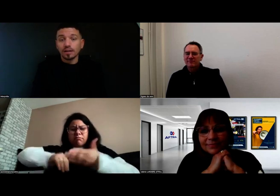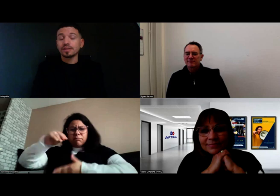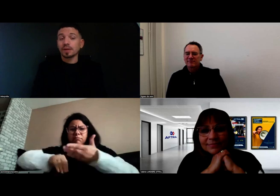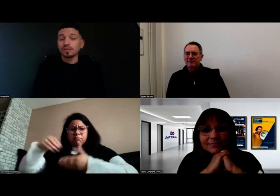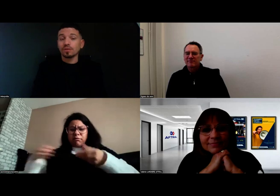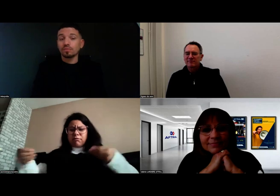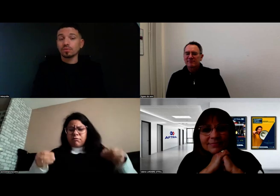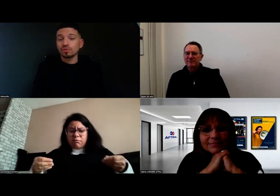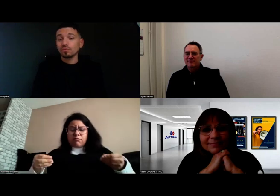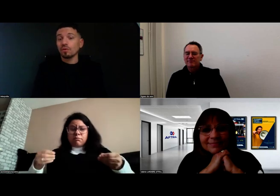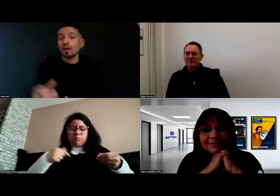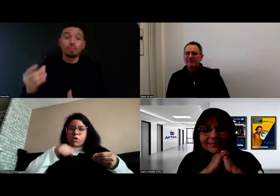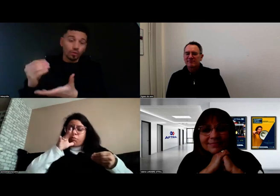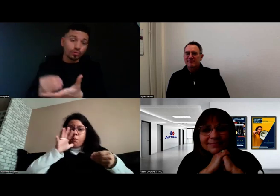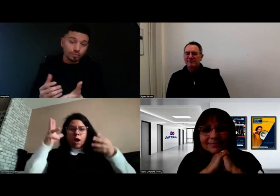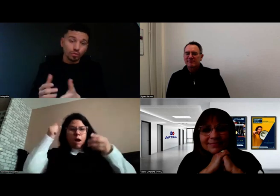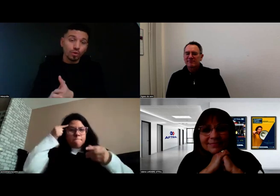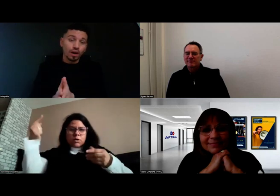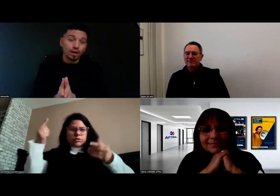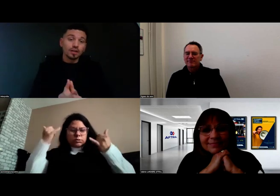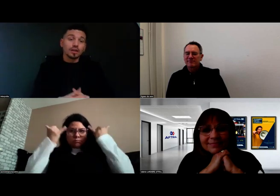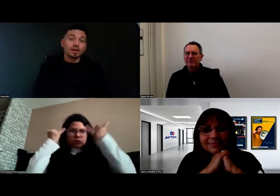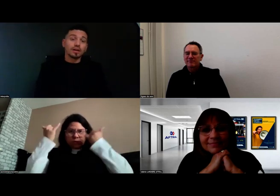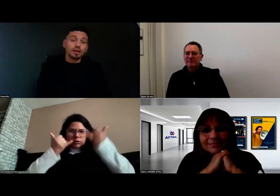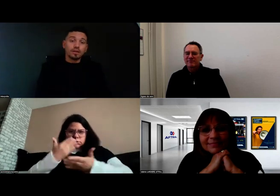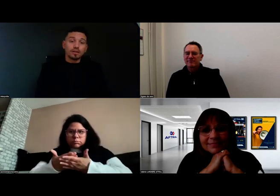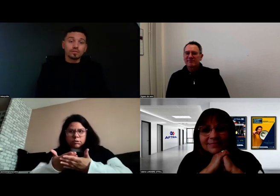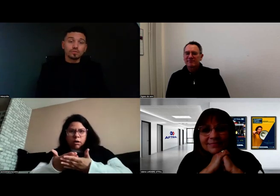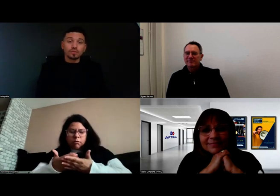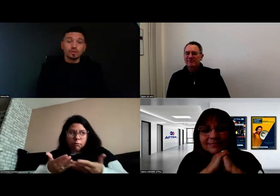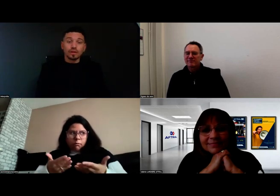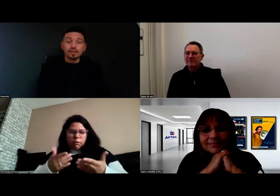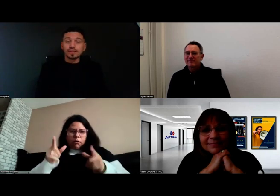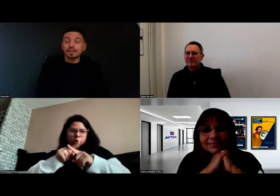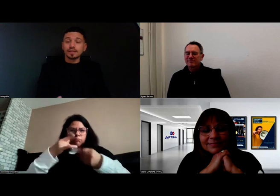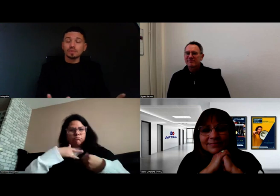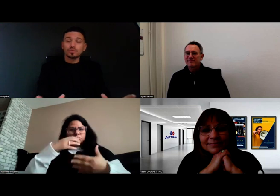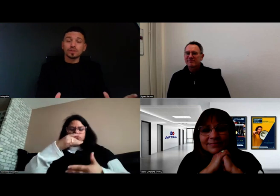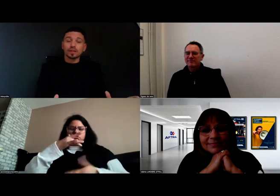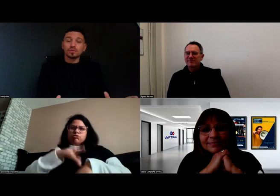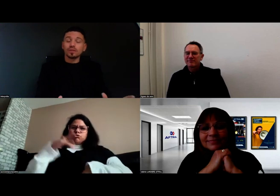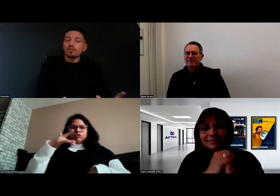étaient présents pour prendre des notes pour moi. Donc vraiment tout était réuni.